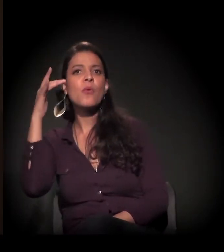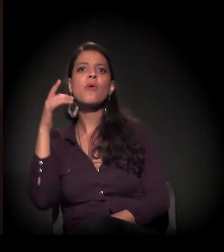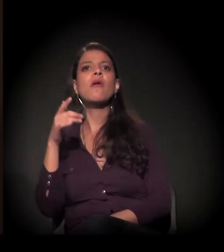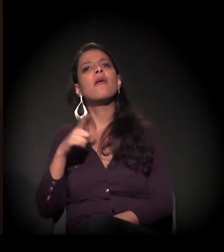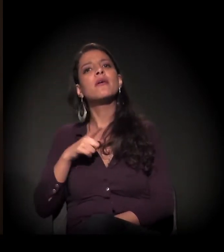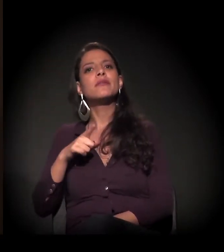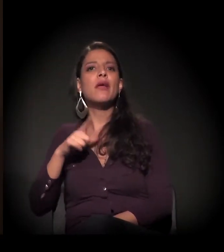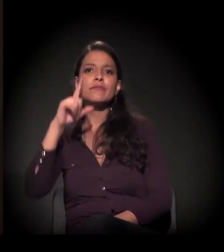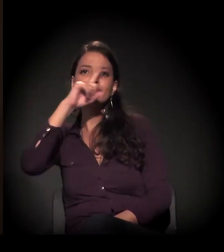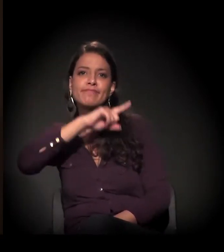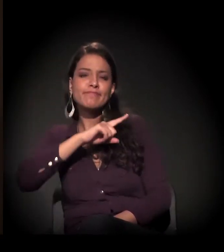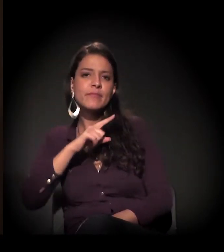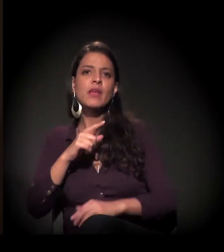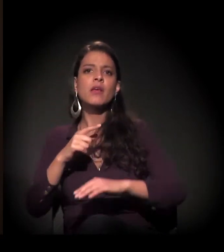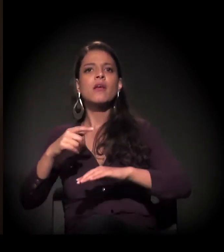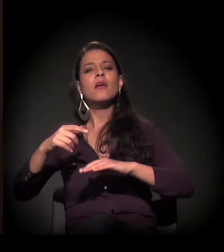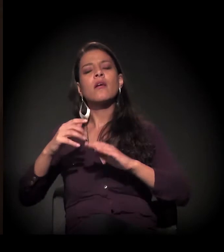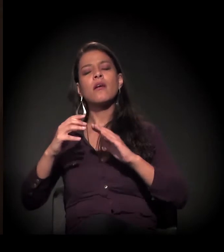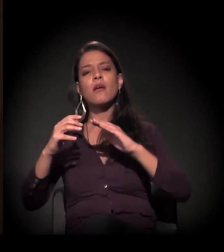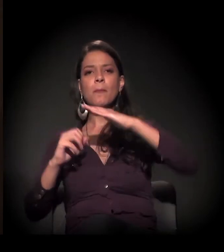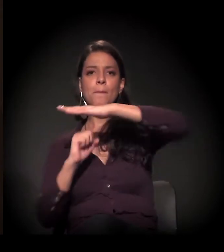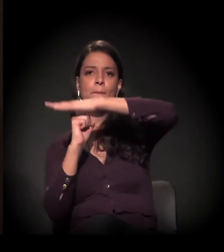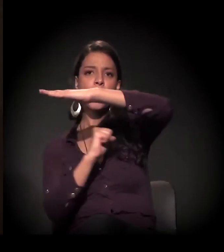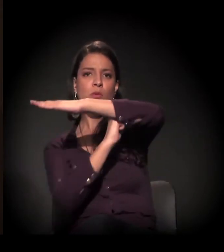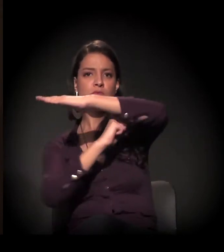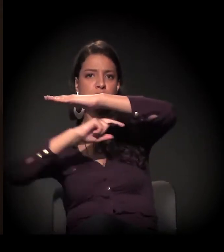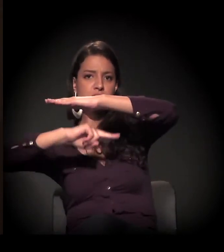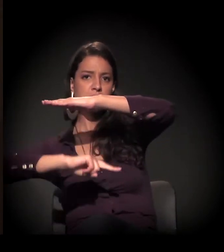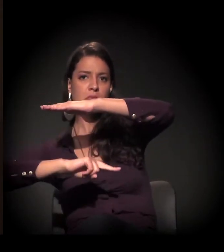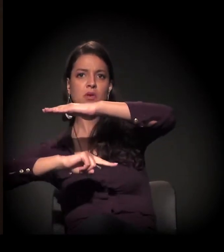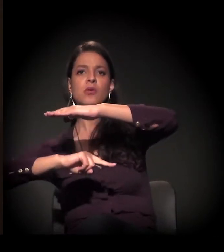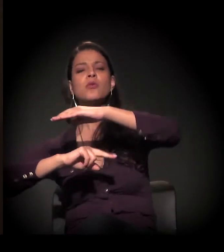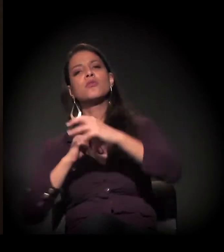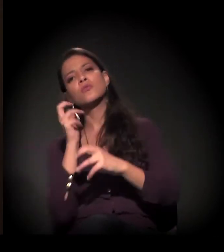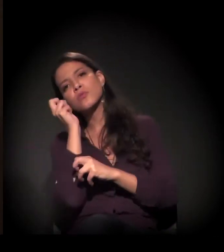dormindo debaixo de uma ponte, debaixo de uma marquise qualquer